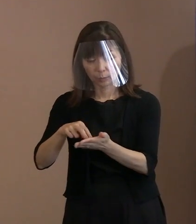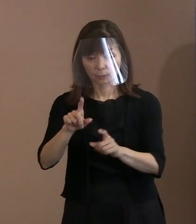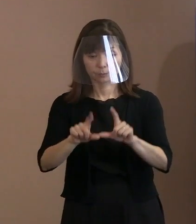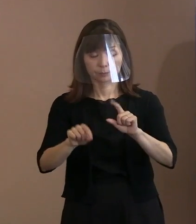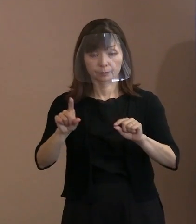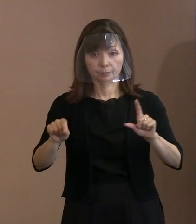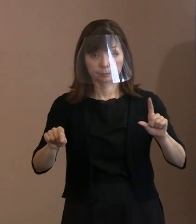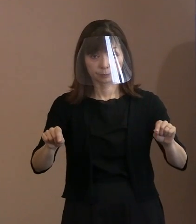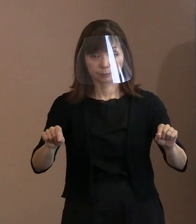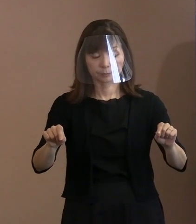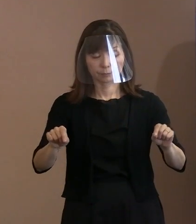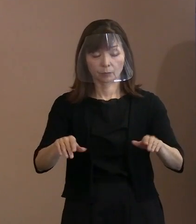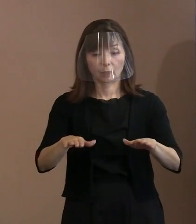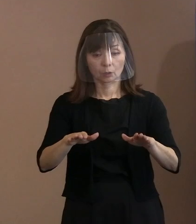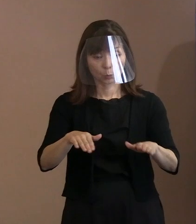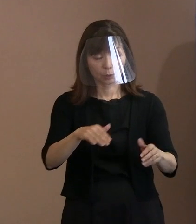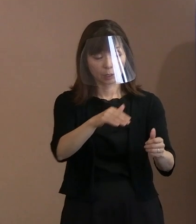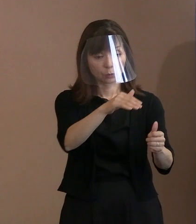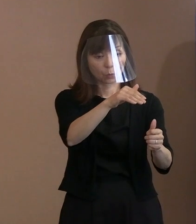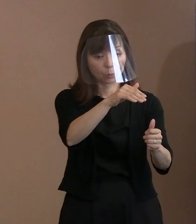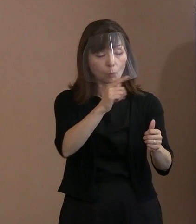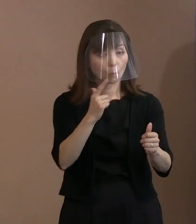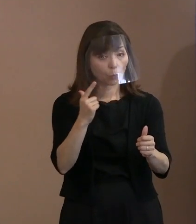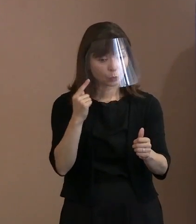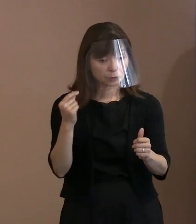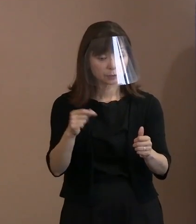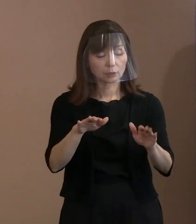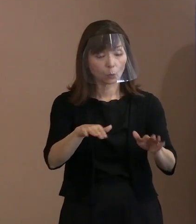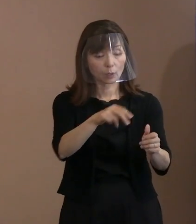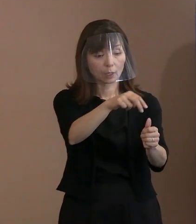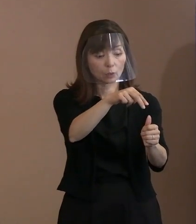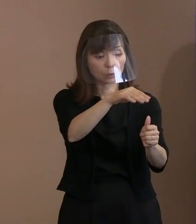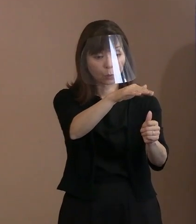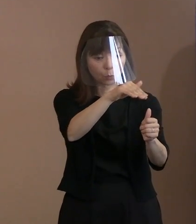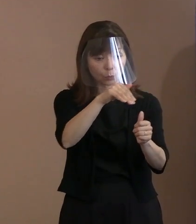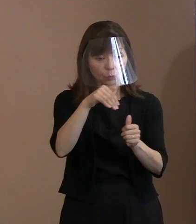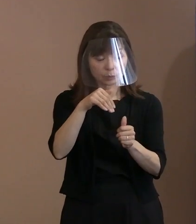今回お呼びするということになると いろいろな国の方々がみえて､